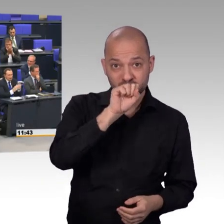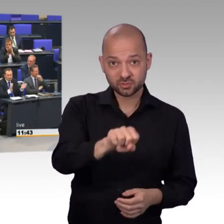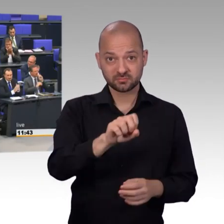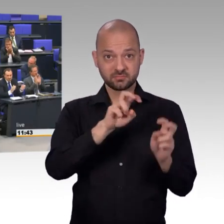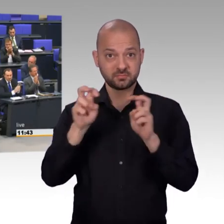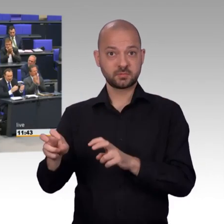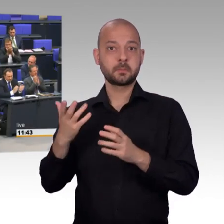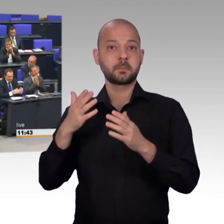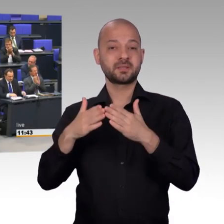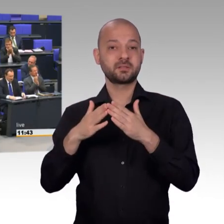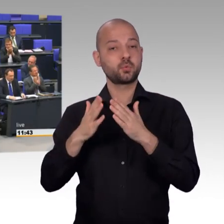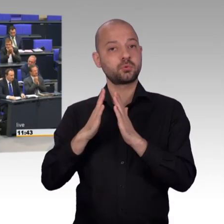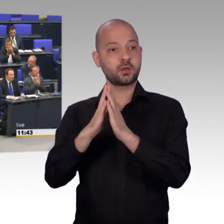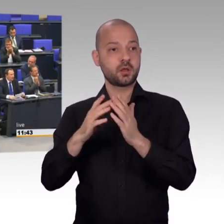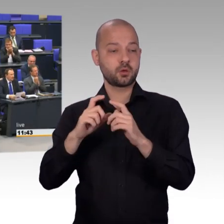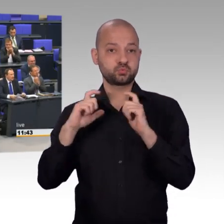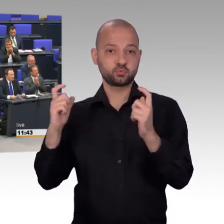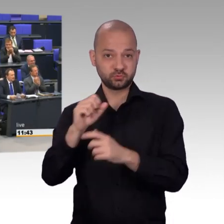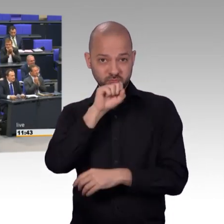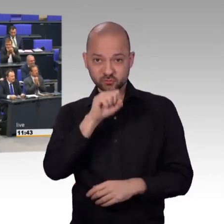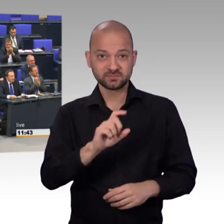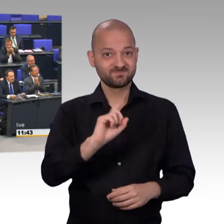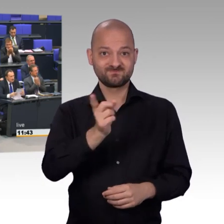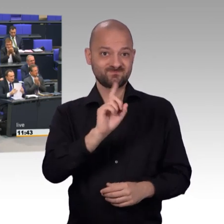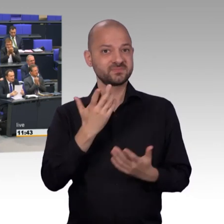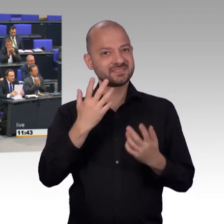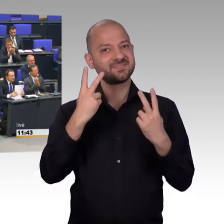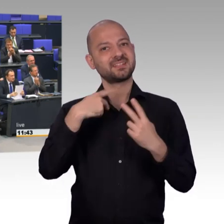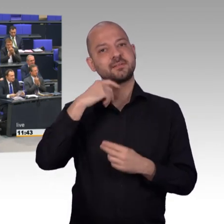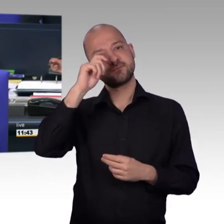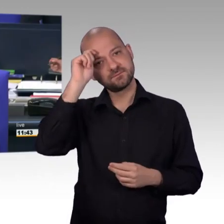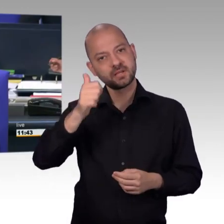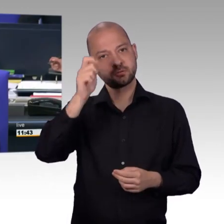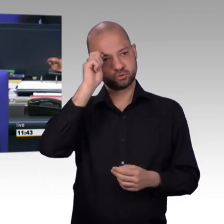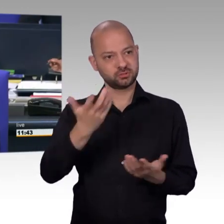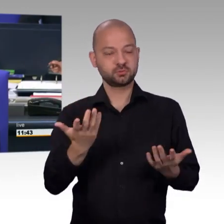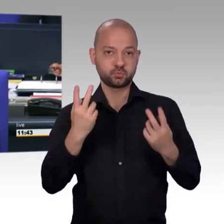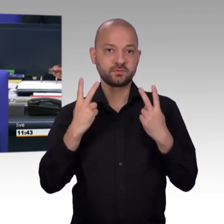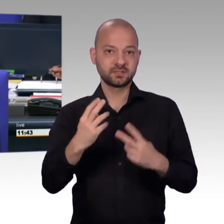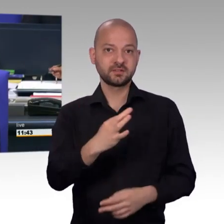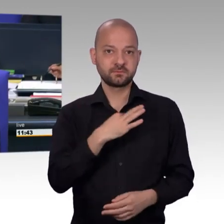[Vizepräsident] Vielen Dank, Herr Kollege Mattfeldt. Ein kleiner Hinweis, weil die Kollegin Stamm-Fibich schon